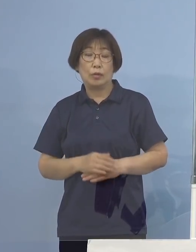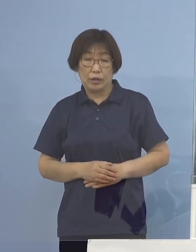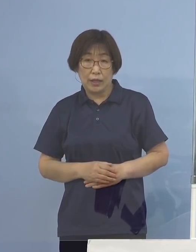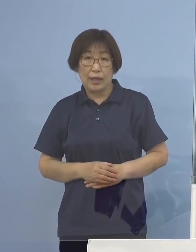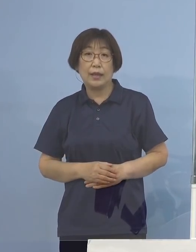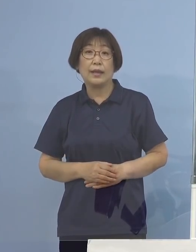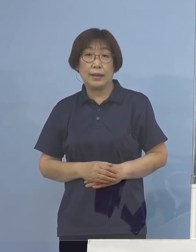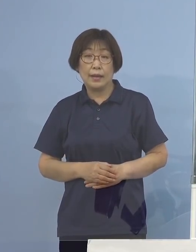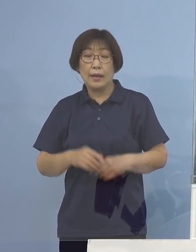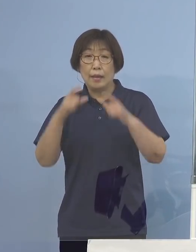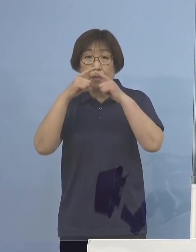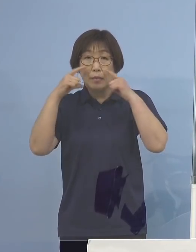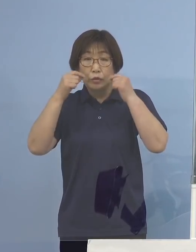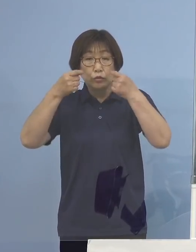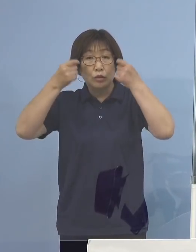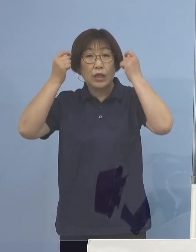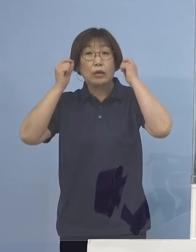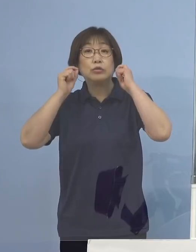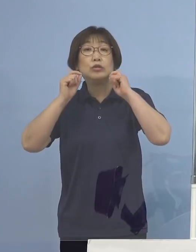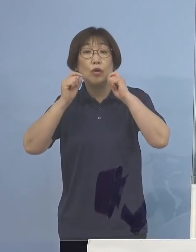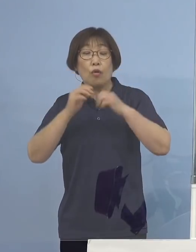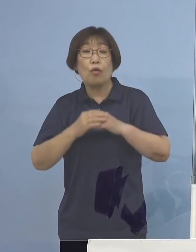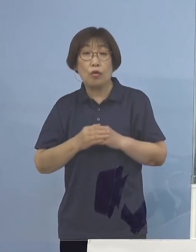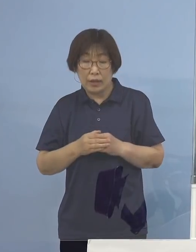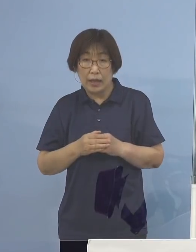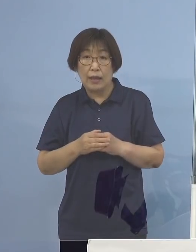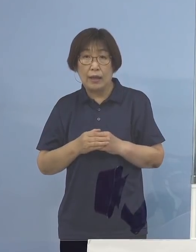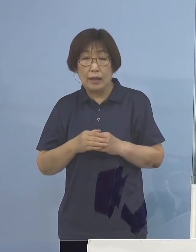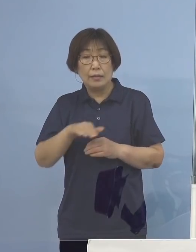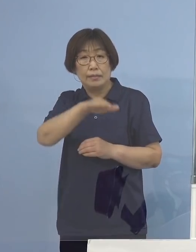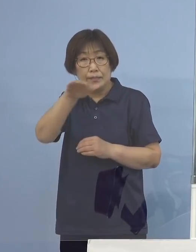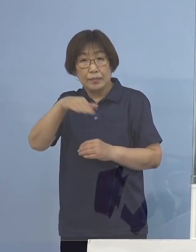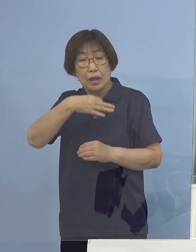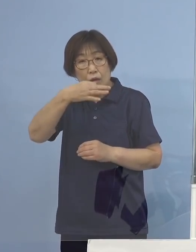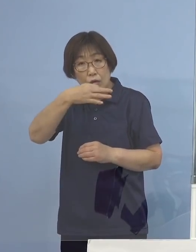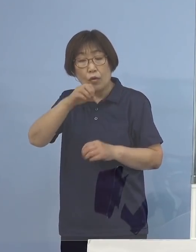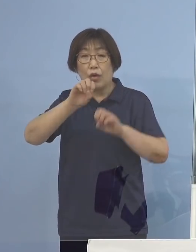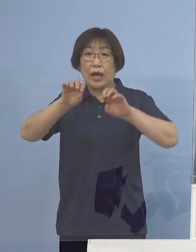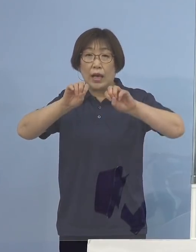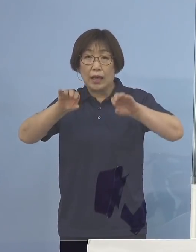マスク着用でと お声掛けをお願いしたいと思います